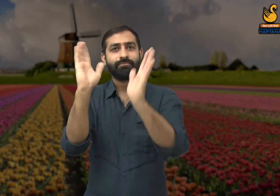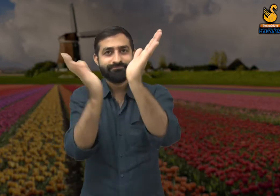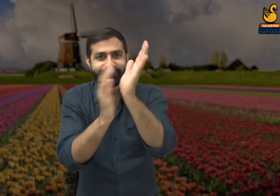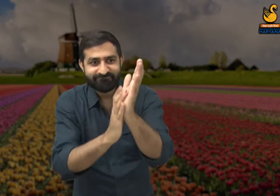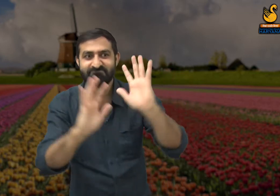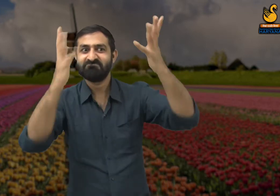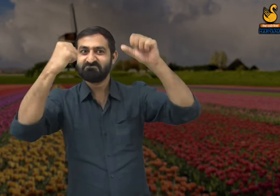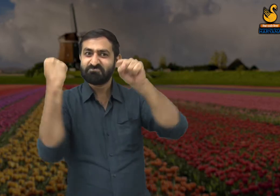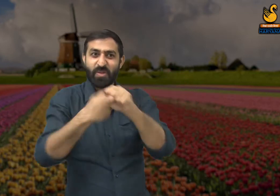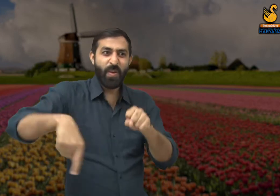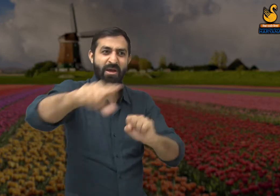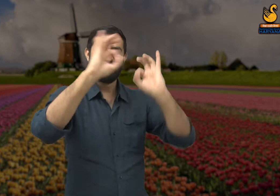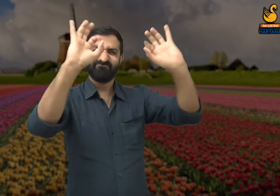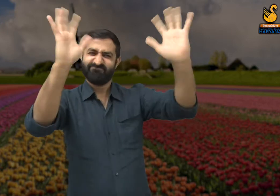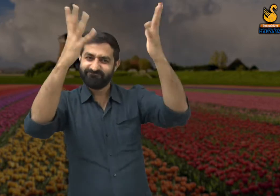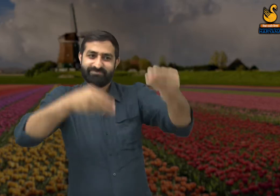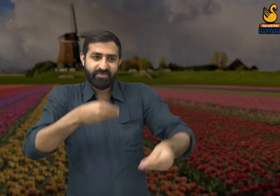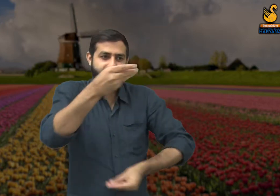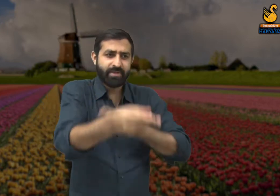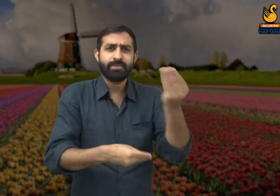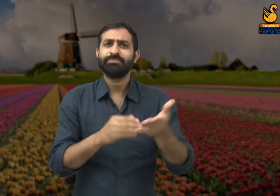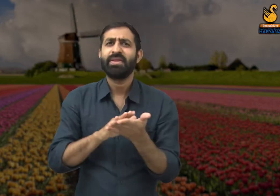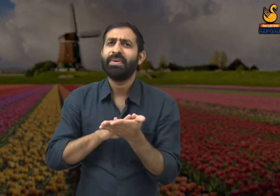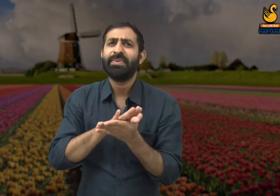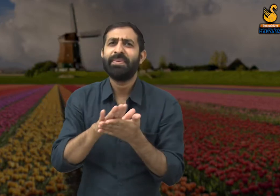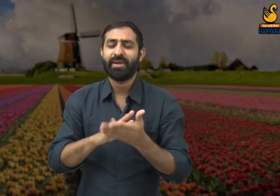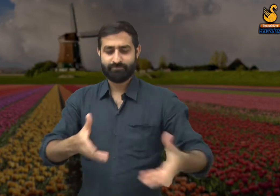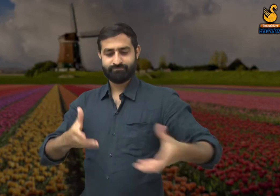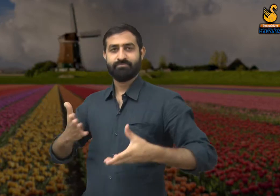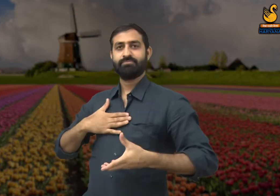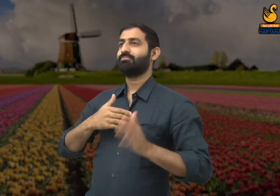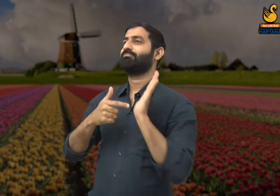किसी जगहों पर ऐसा होता है कि उन कर्मचारियों को उनके कार्य के लिए के लिए सराहना नहीं मिलती.